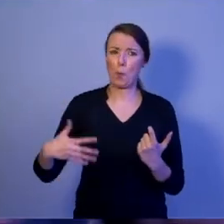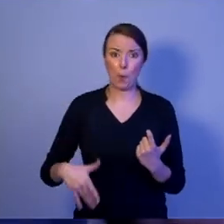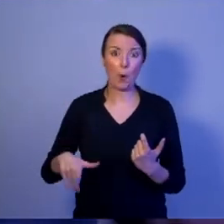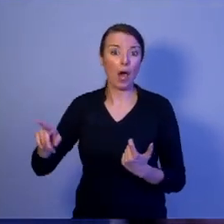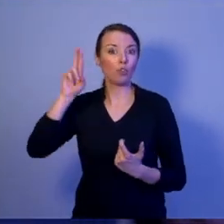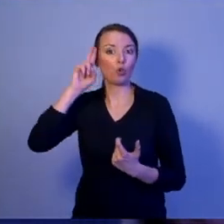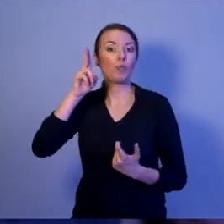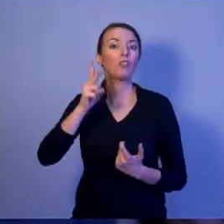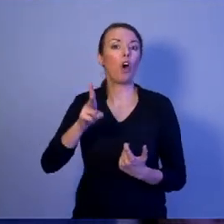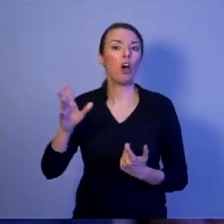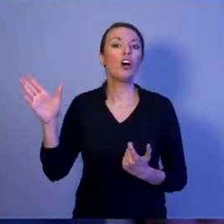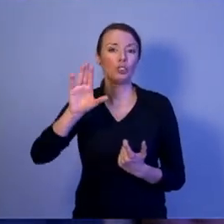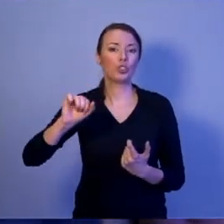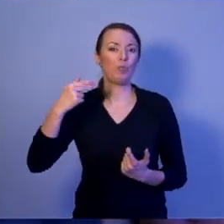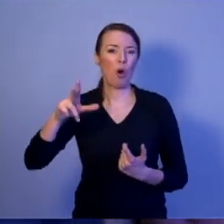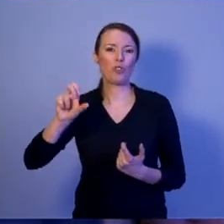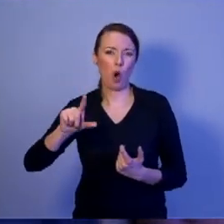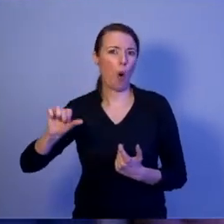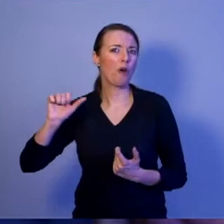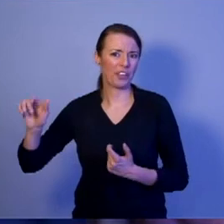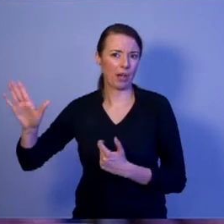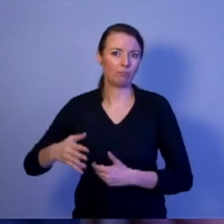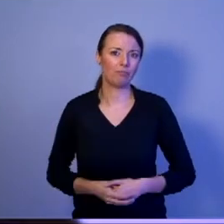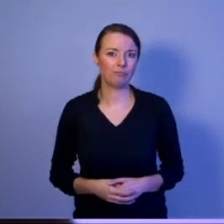[oklaski]